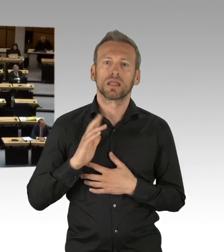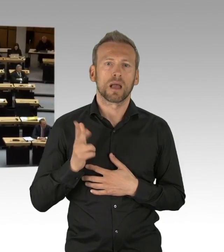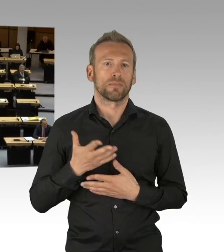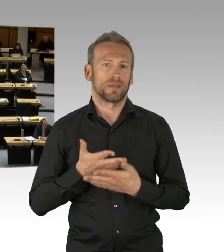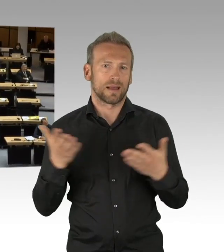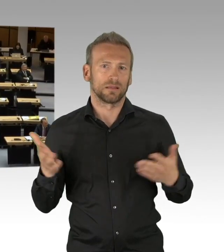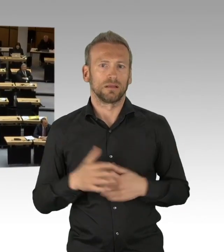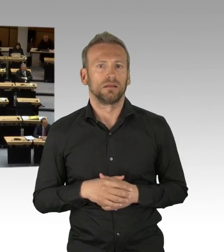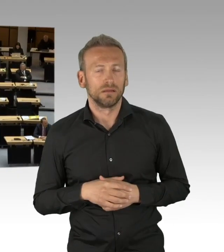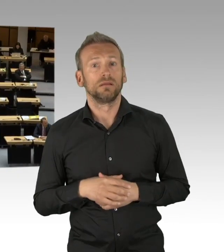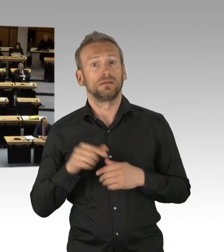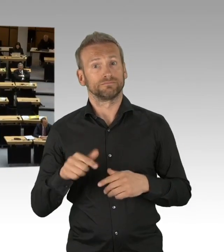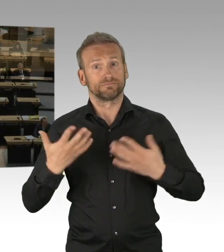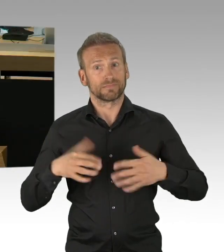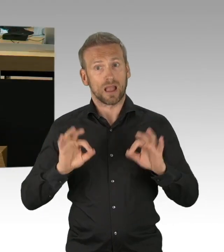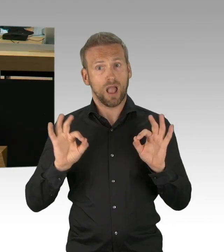und damit wäre alles verloren, meine sehr geehrten Damen und Herren.